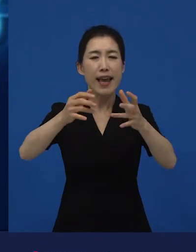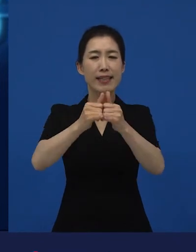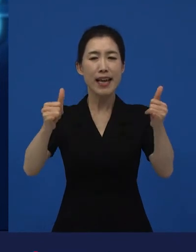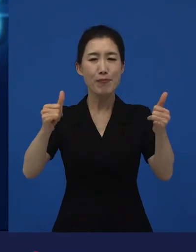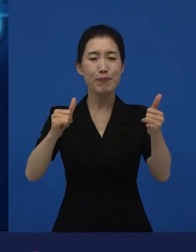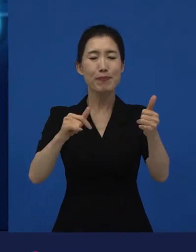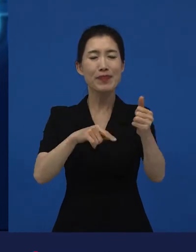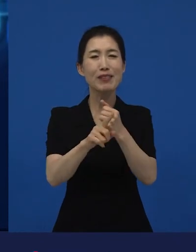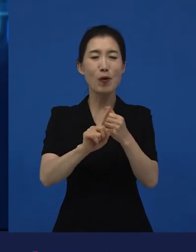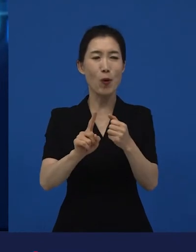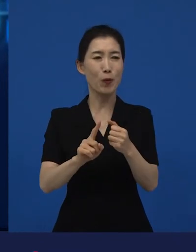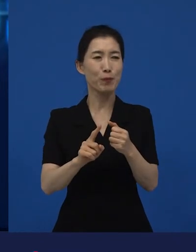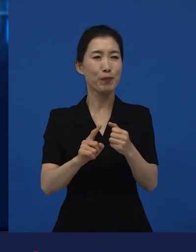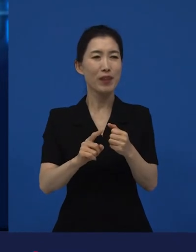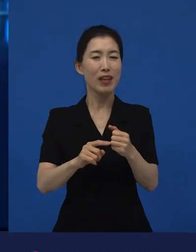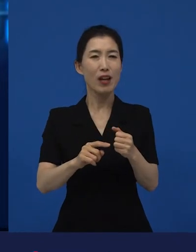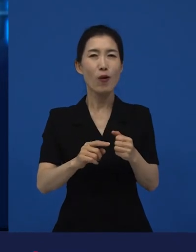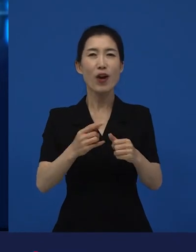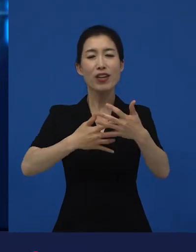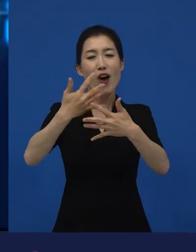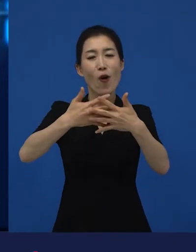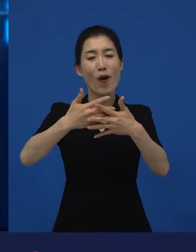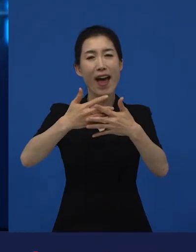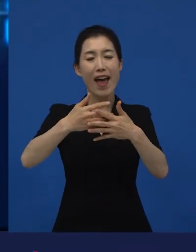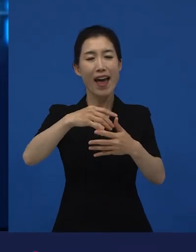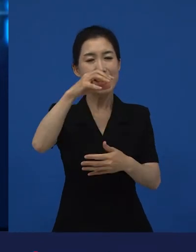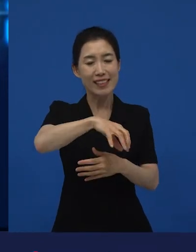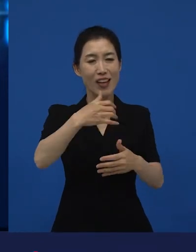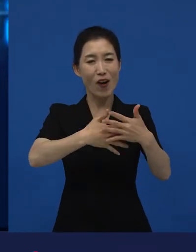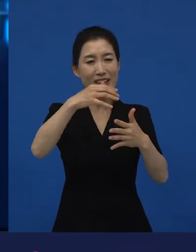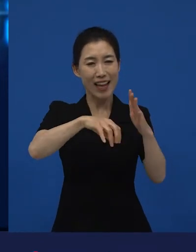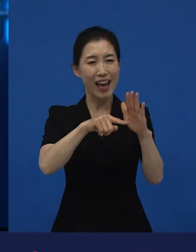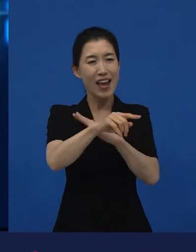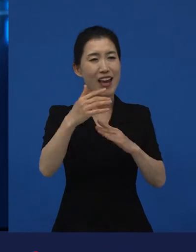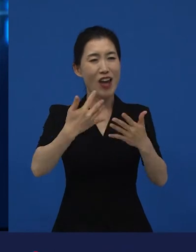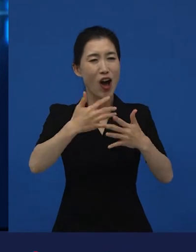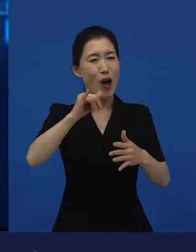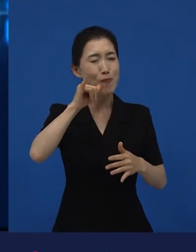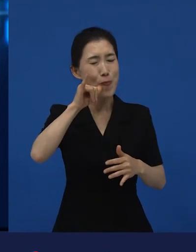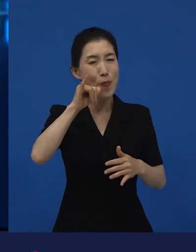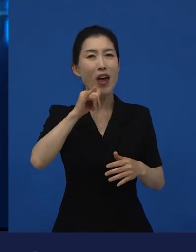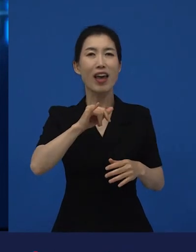일반 영화관 가서 영화를 보는 관객들을 지금은 말씀드리고 있는 겁니다.